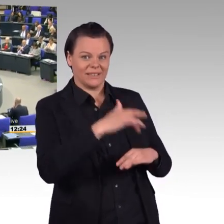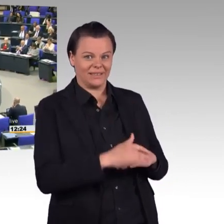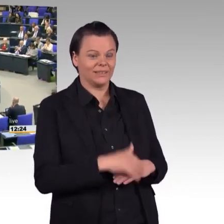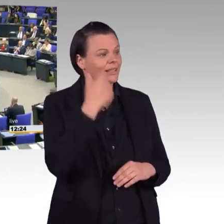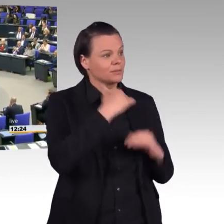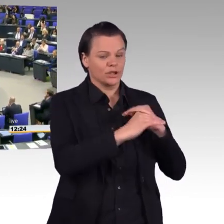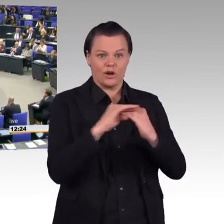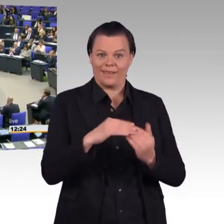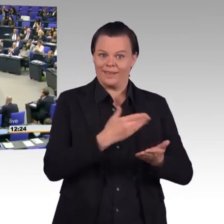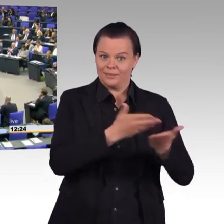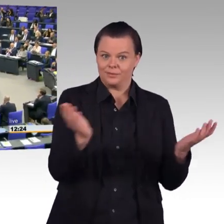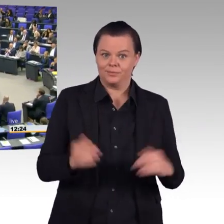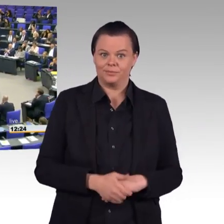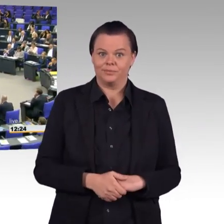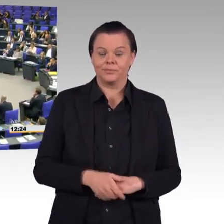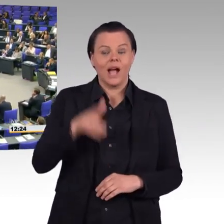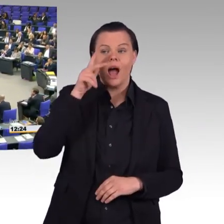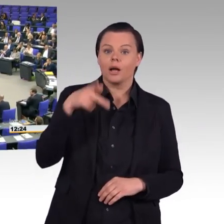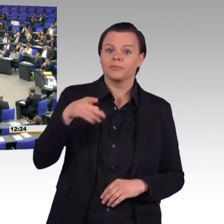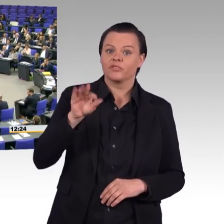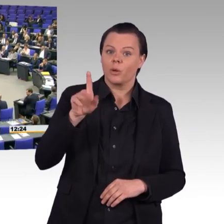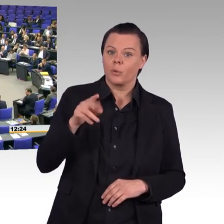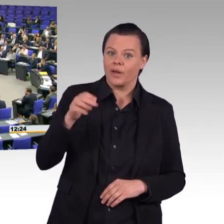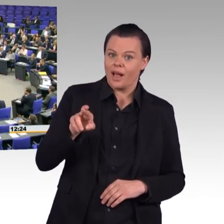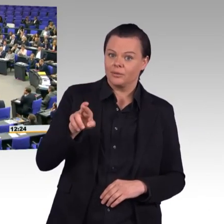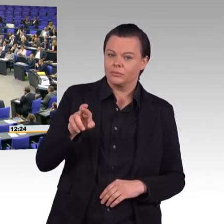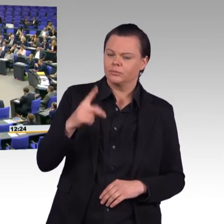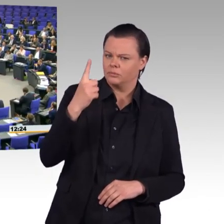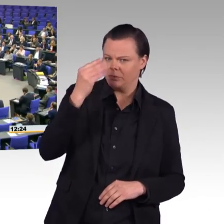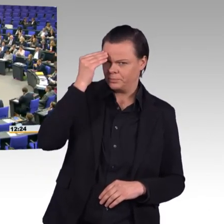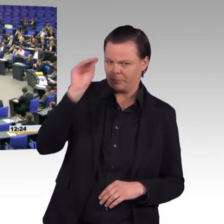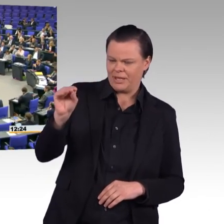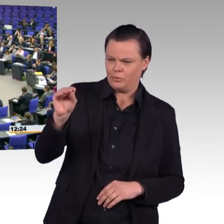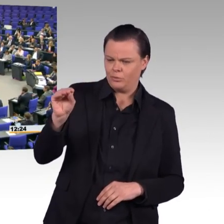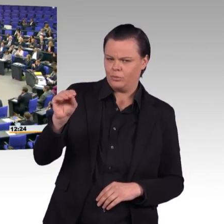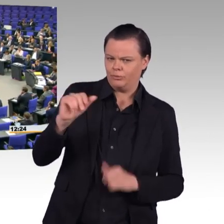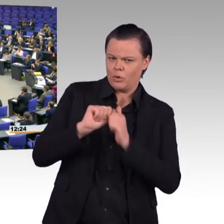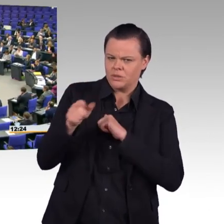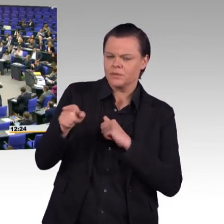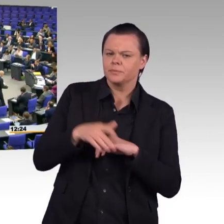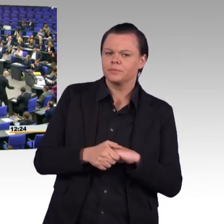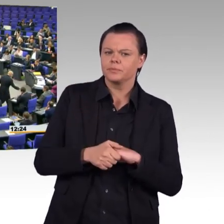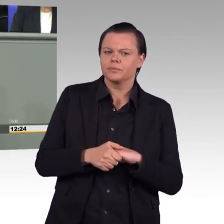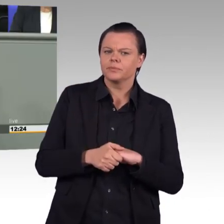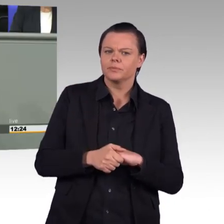Ich meine, es ist unstreitig hier in diesem Haus, dass der 8. Mai ein Tag der Befreiung war und wir sind dankbar um den Anteil,